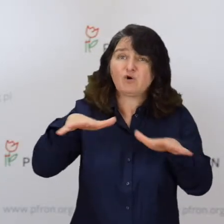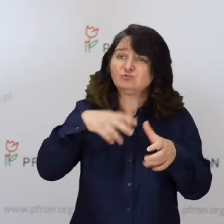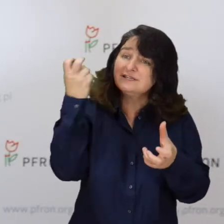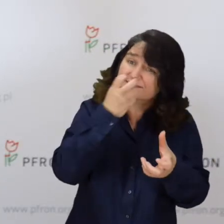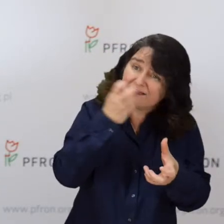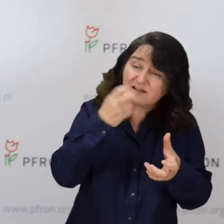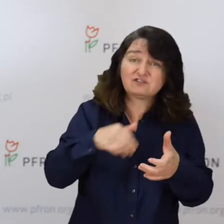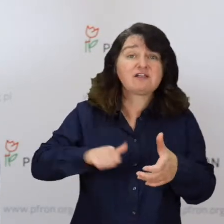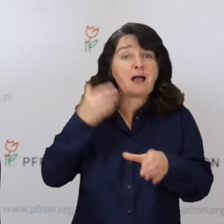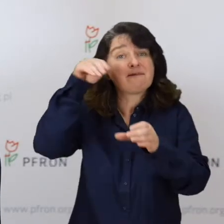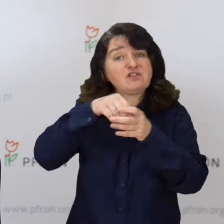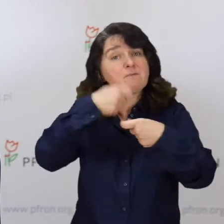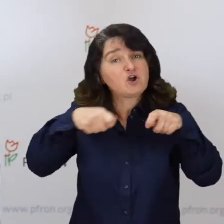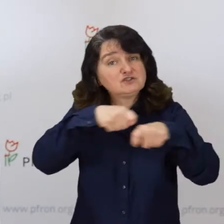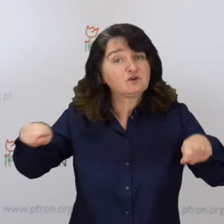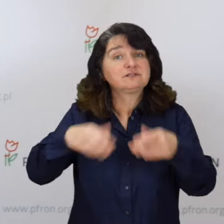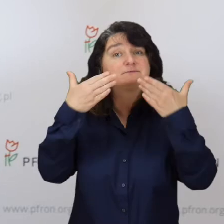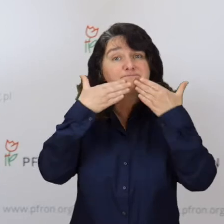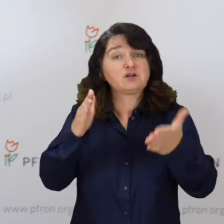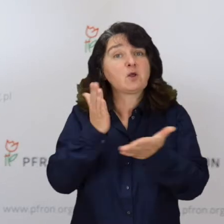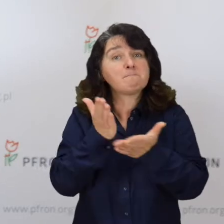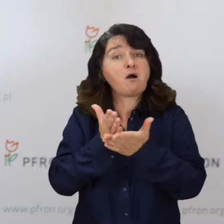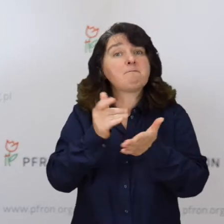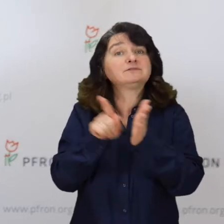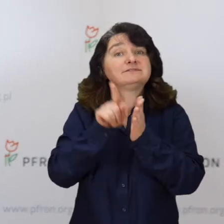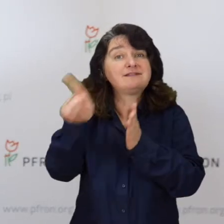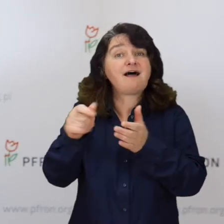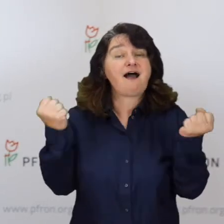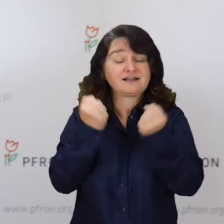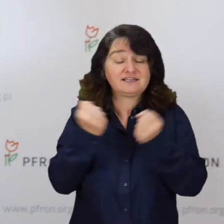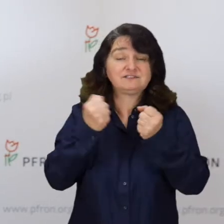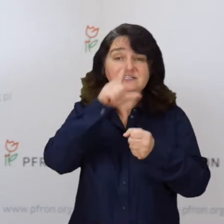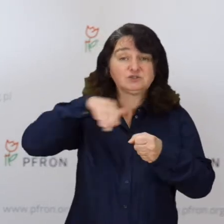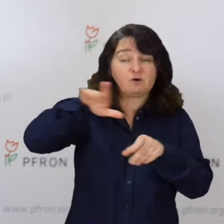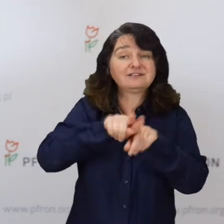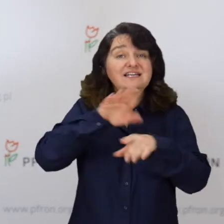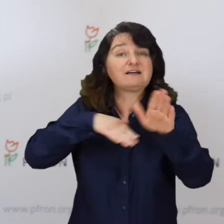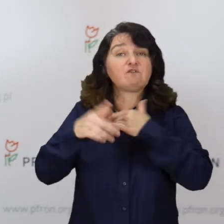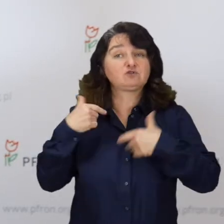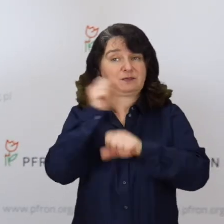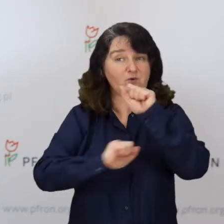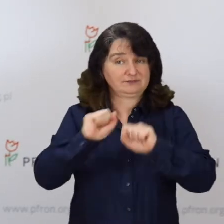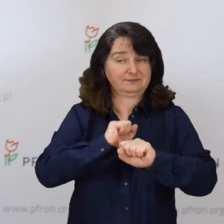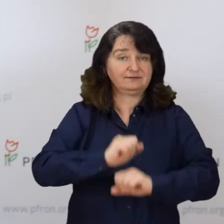żeby rozwiązania w nich zawarte służyły aktywizacji społecznej, zawodowej osób niepełnosprawnych.